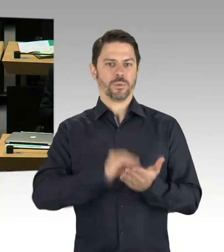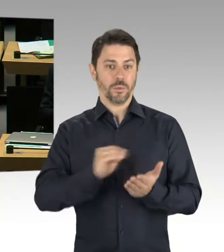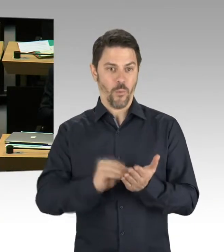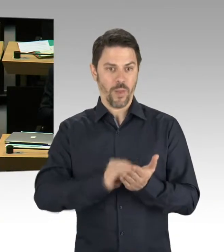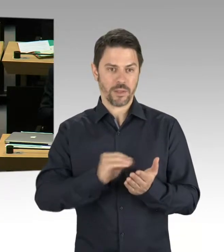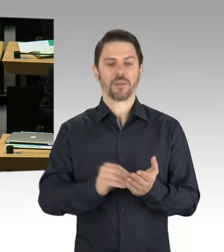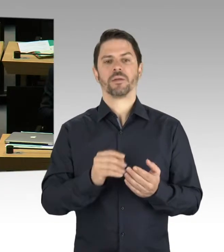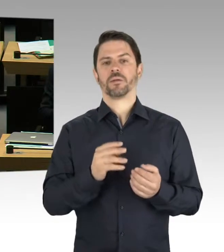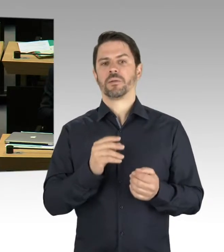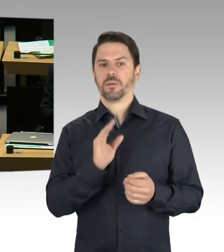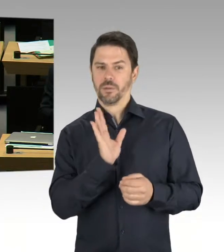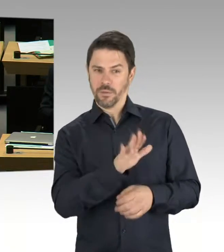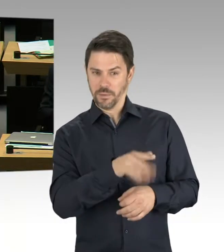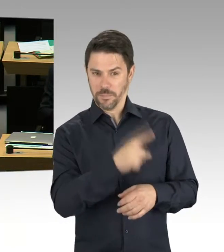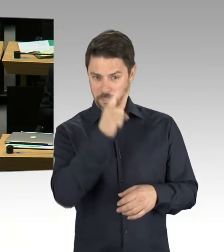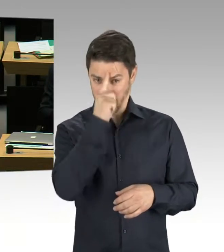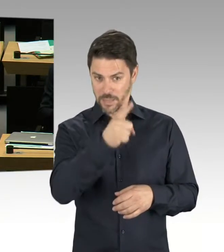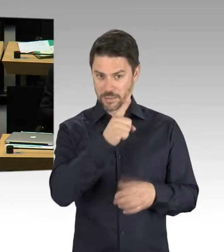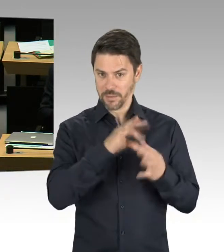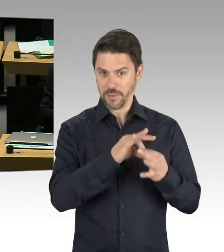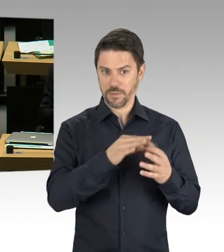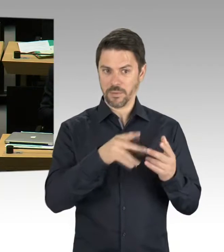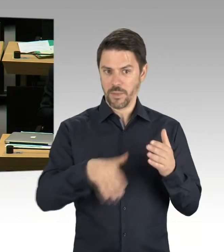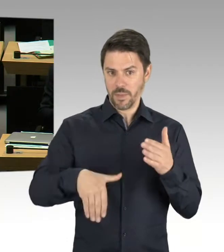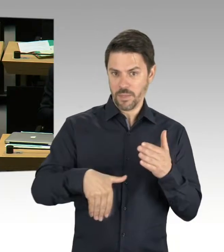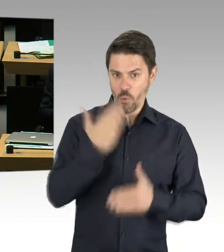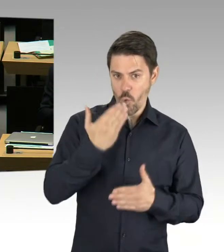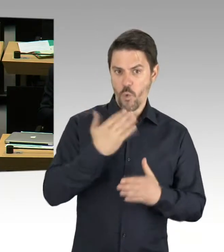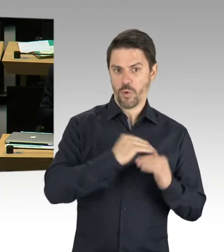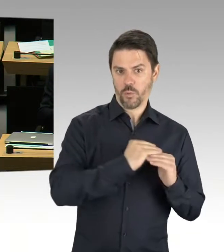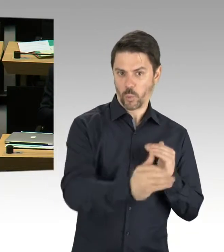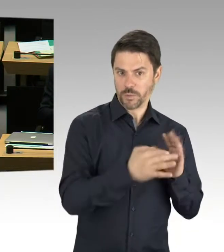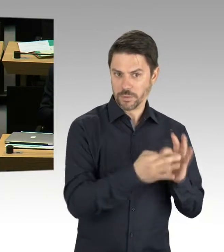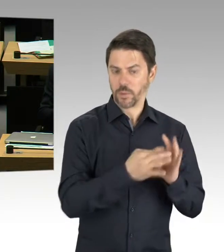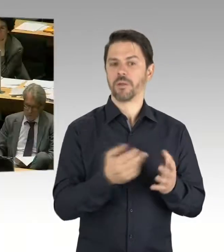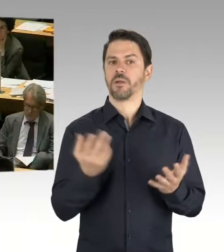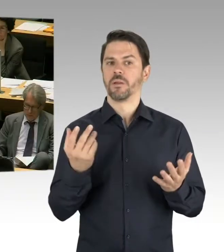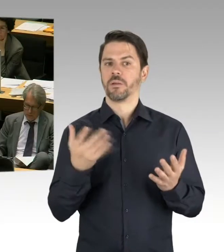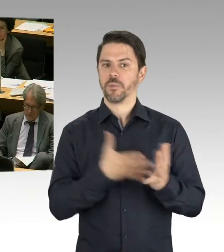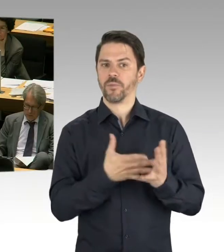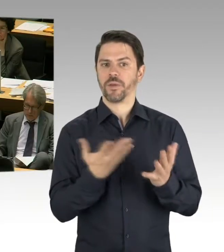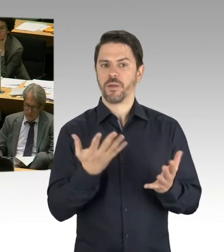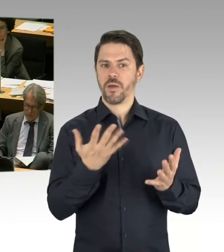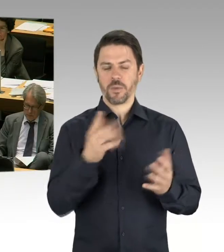sprechen wir offiziell von drei Schulen in der Planung. Es wird aber eine Gemeinschaftsschule sein, wo dann Grundschule und weiterführende Schule sind.